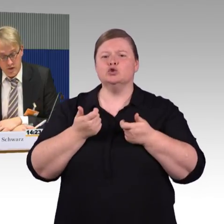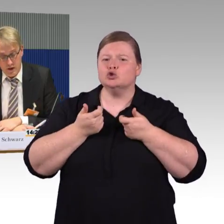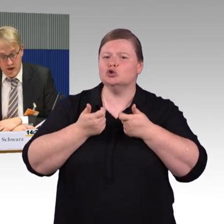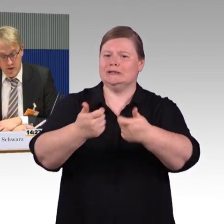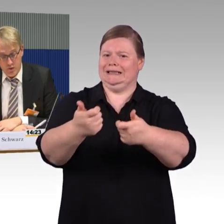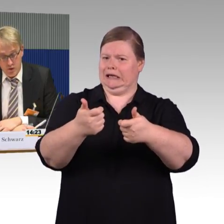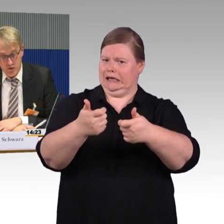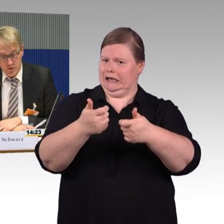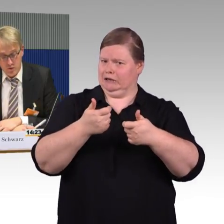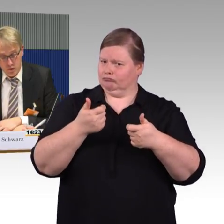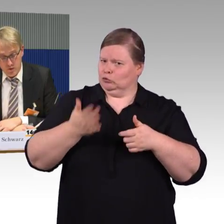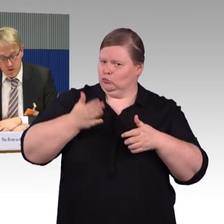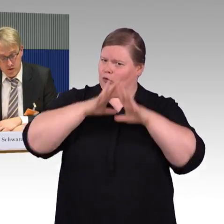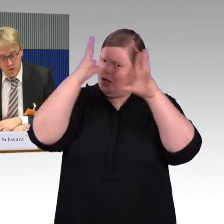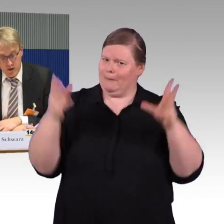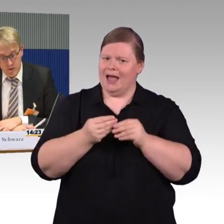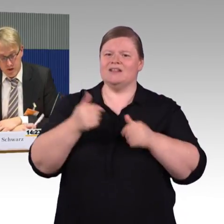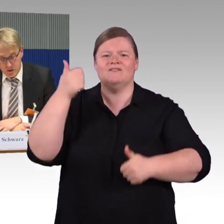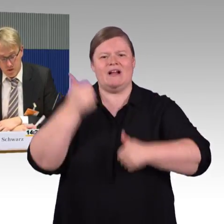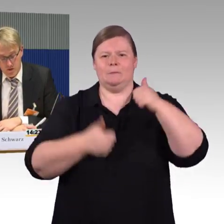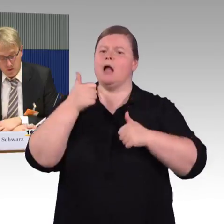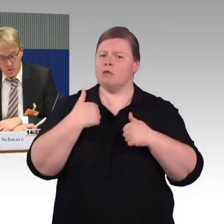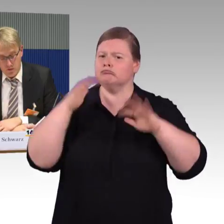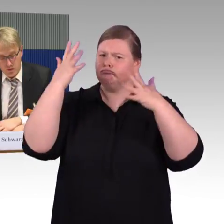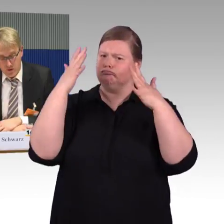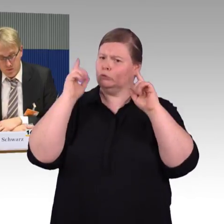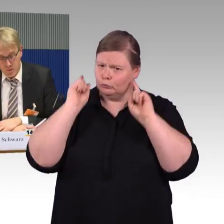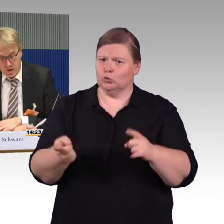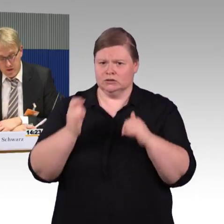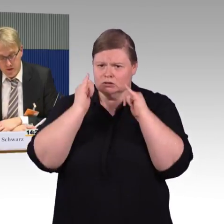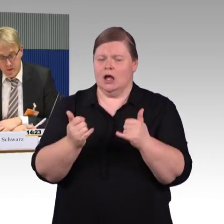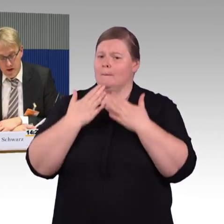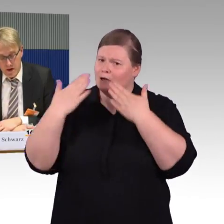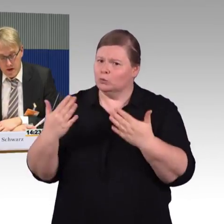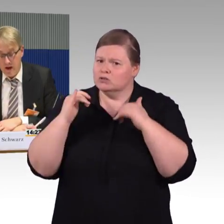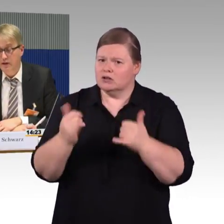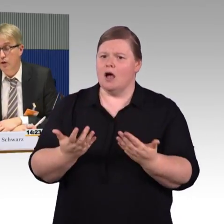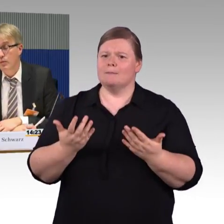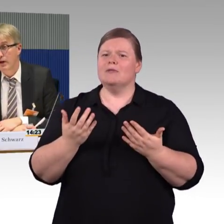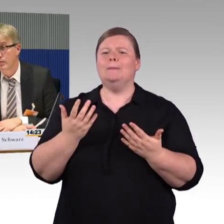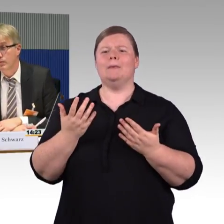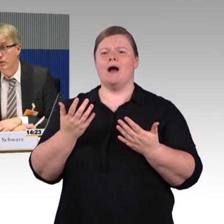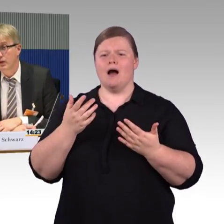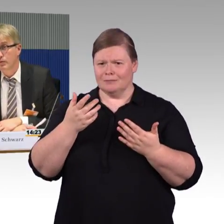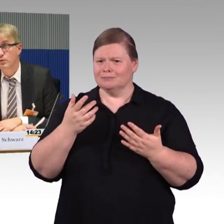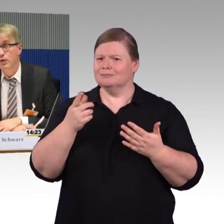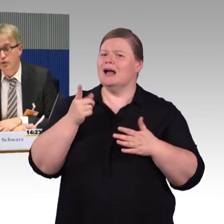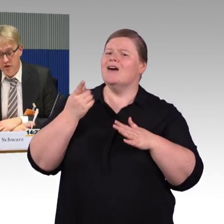Wir haben dort sowohl mit Flixtrain, die gehören zu FlixMobility, als auch mit dem Eisenbahnbundesamt gesprochen.